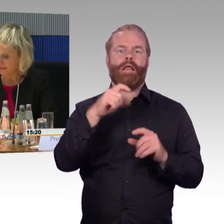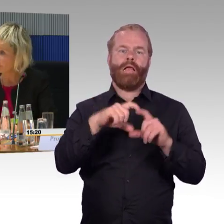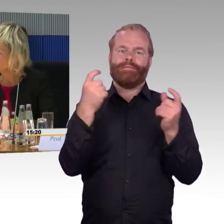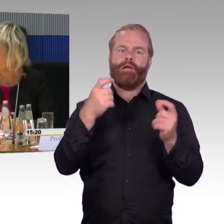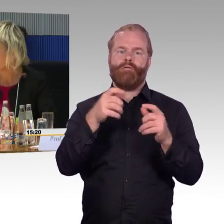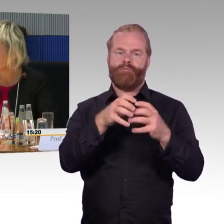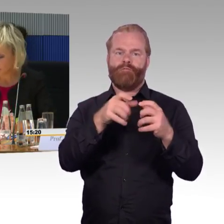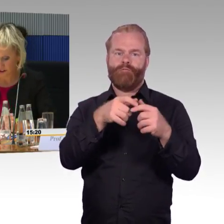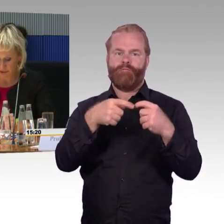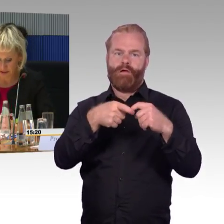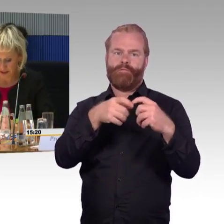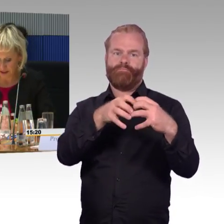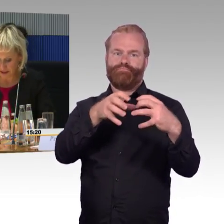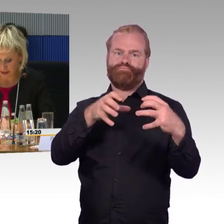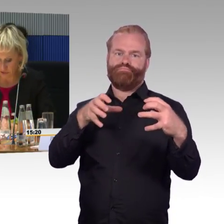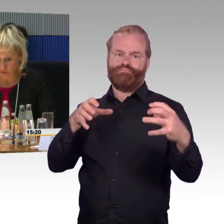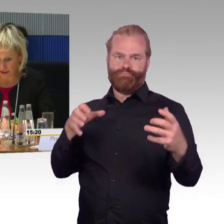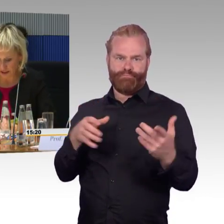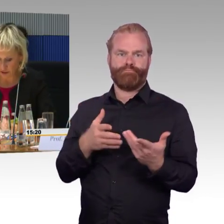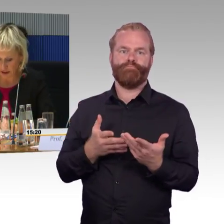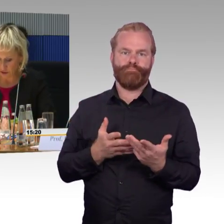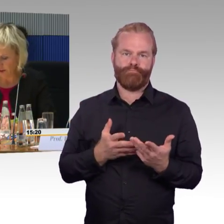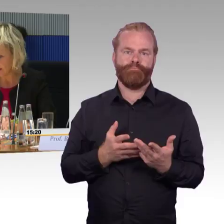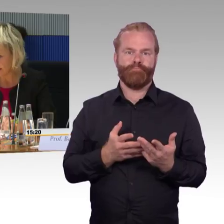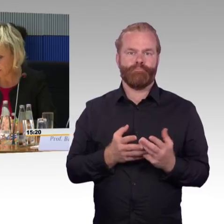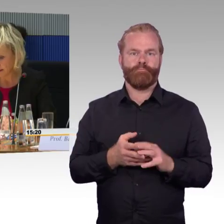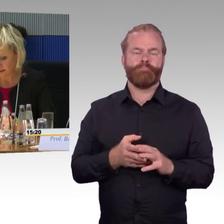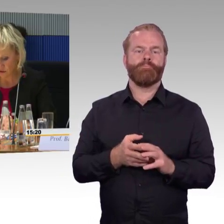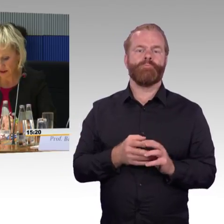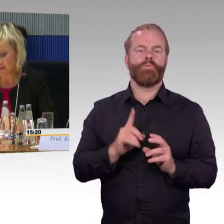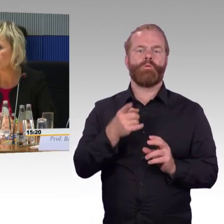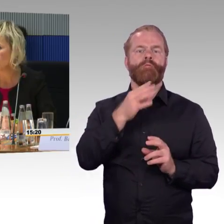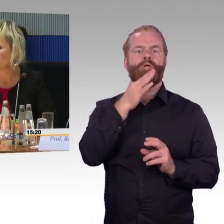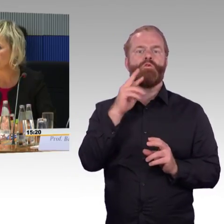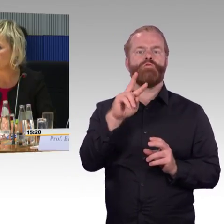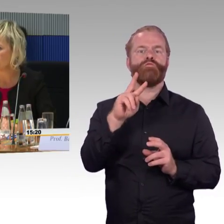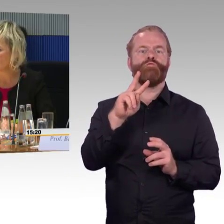Dann die Evakuierungskonzepte, das ist aufgrund der aktuellen Thematik ein ganz wichtiges Thema,